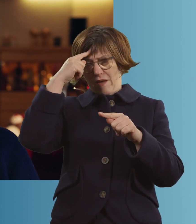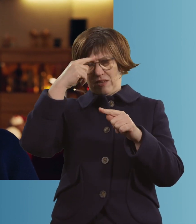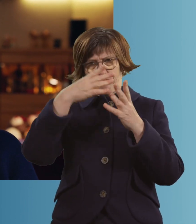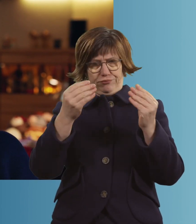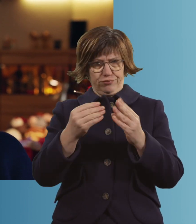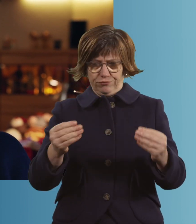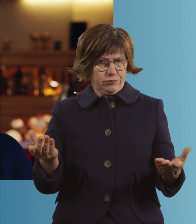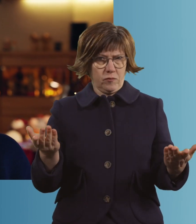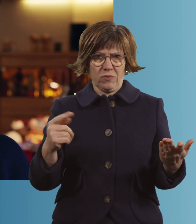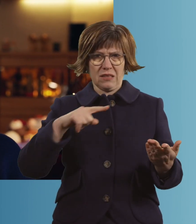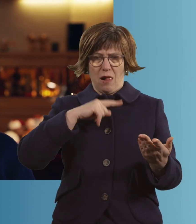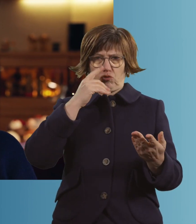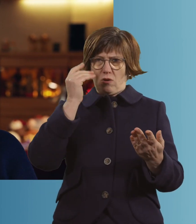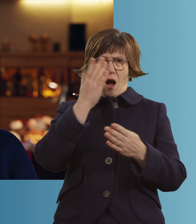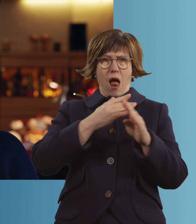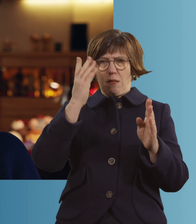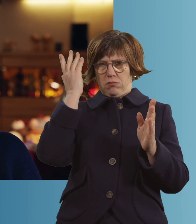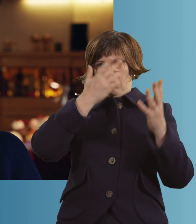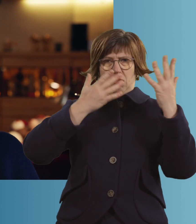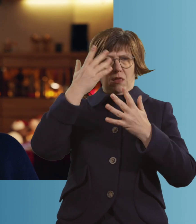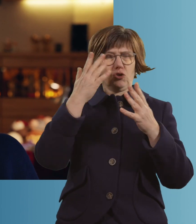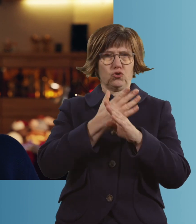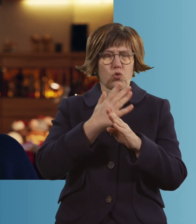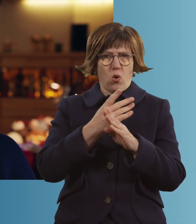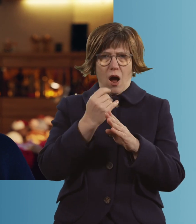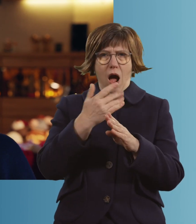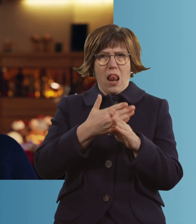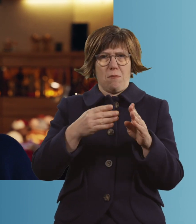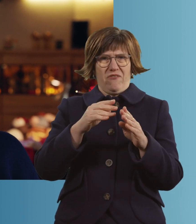Da war ich dann schon mehr drüben als herüben, wenn man so will, ja?